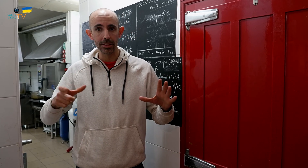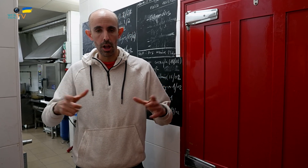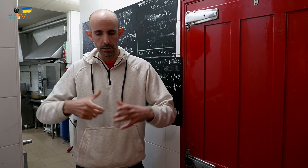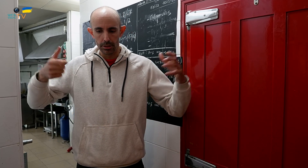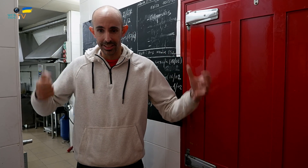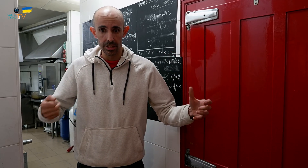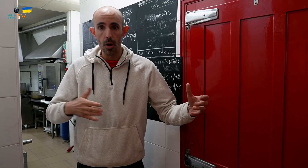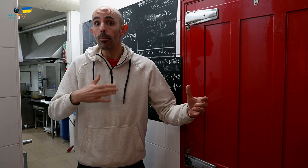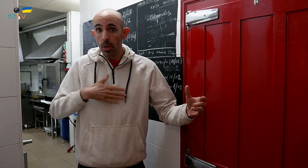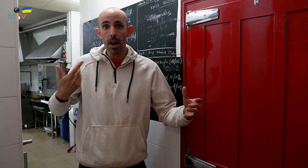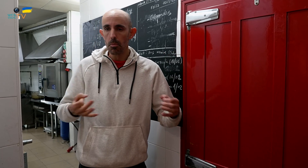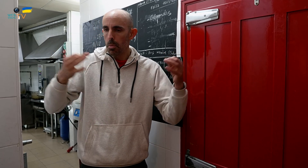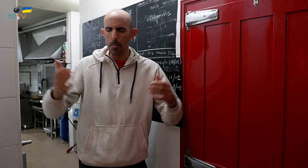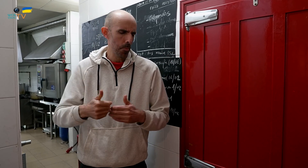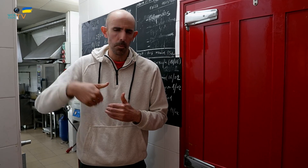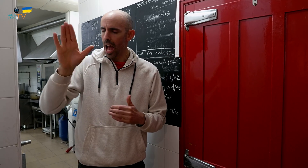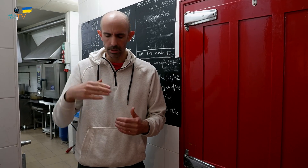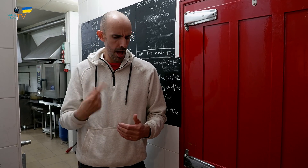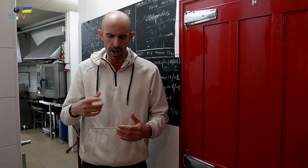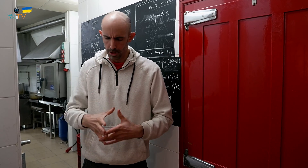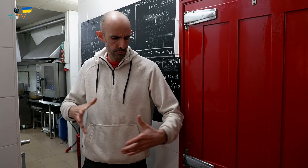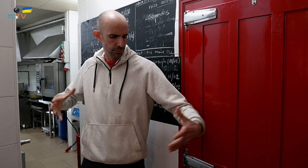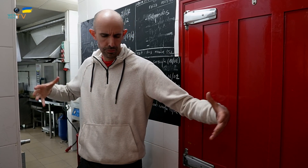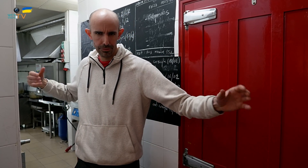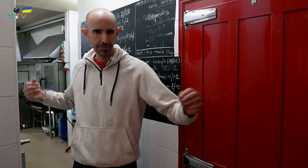y si sois más, podemos hacer para más, hacemos más cantidad.